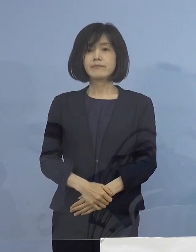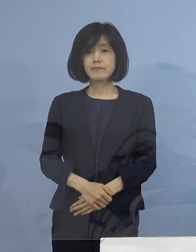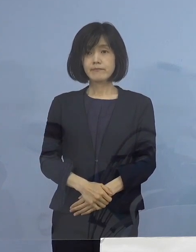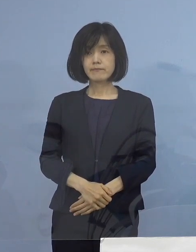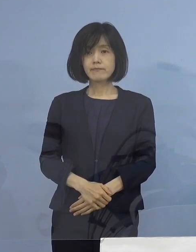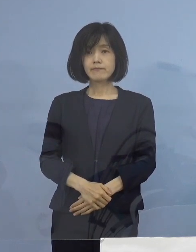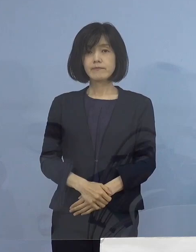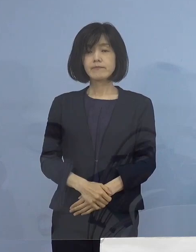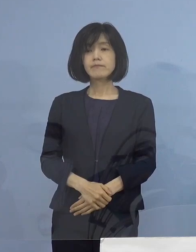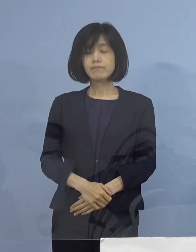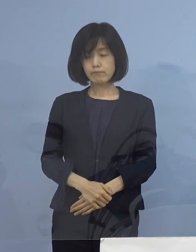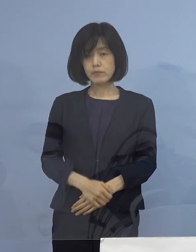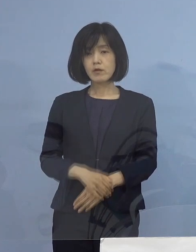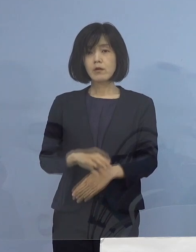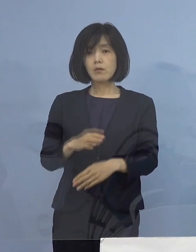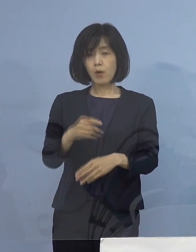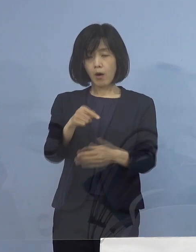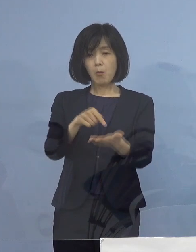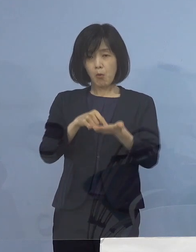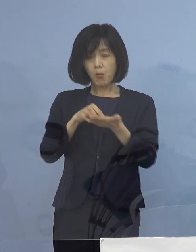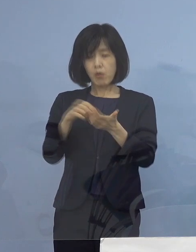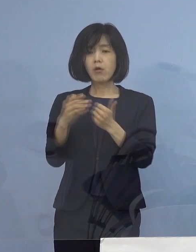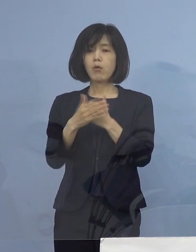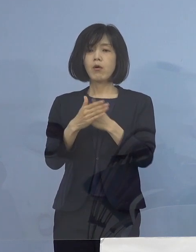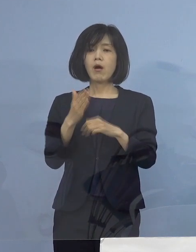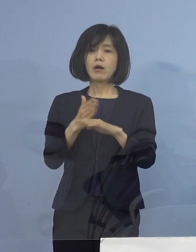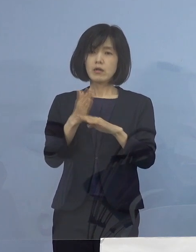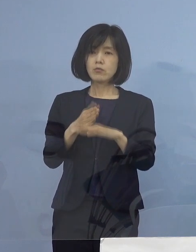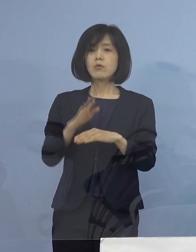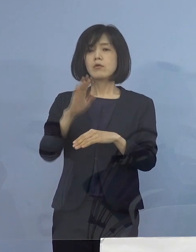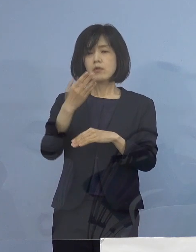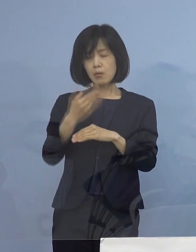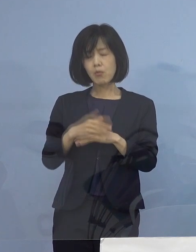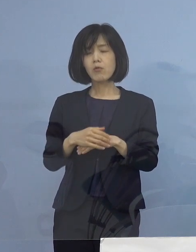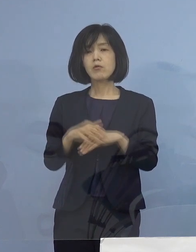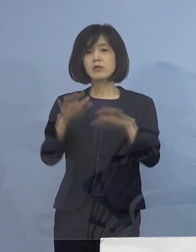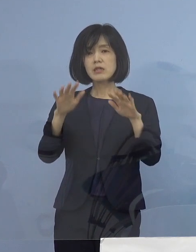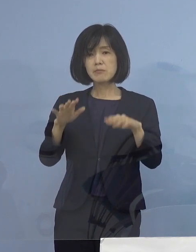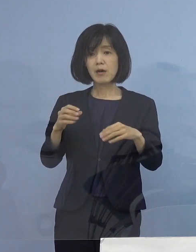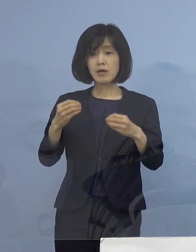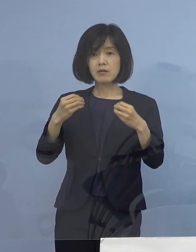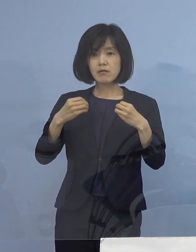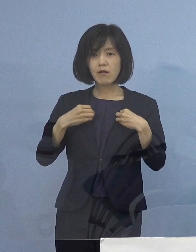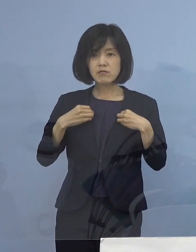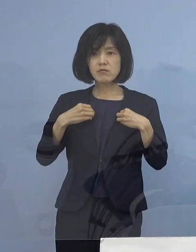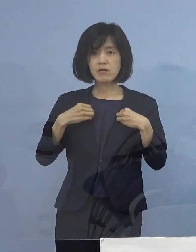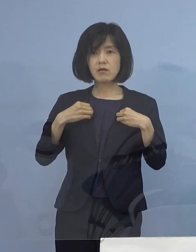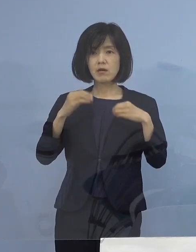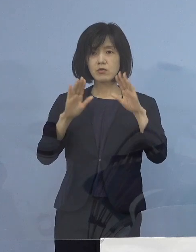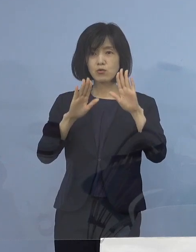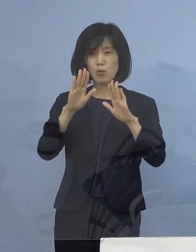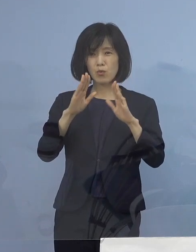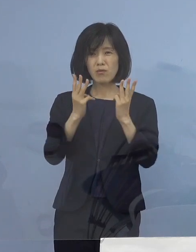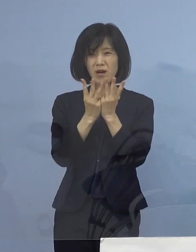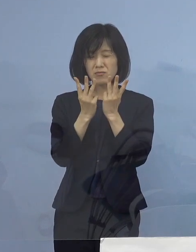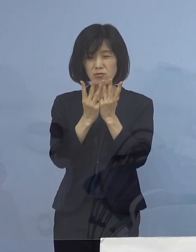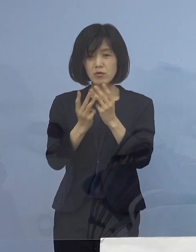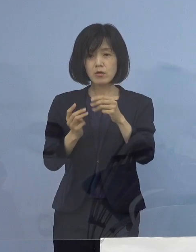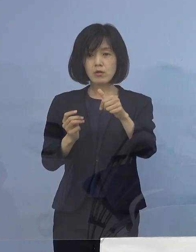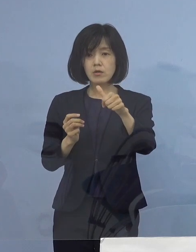しかし、そうした状況の中で 今日の感染状況56（名）という数字